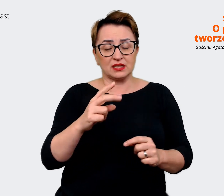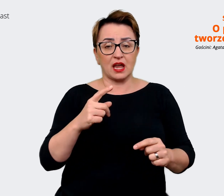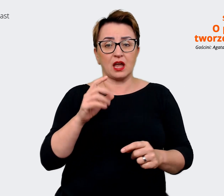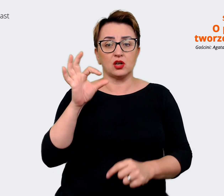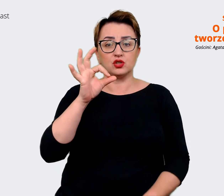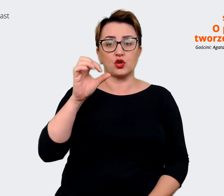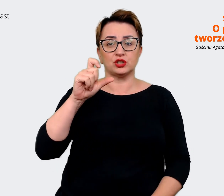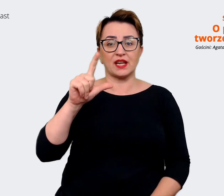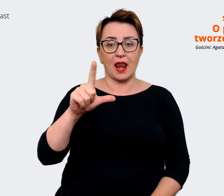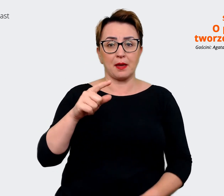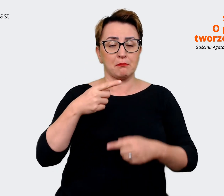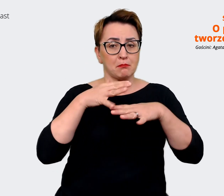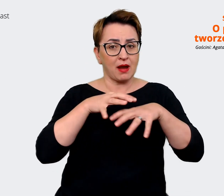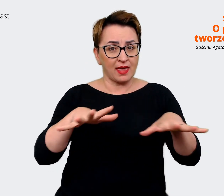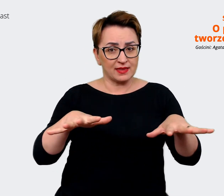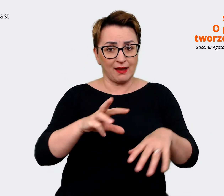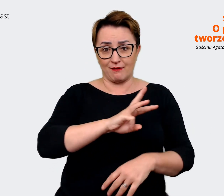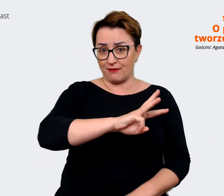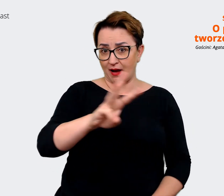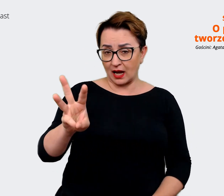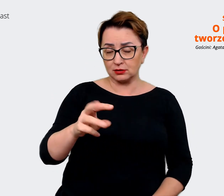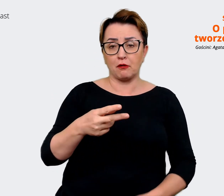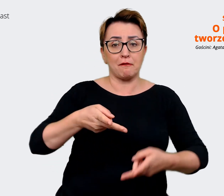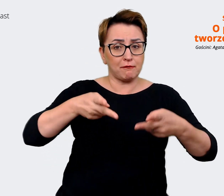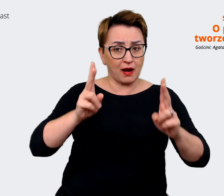mediach Waszych. No to rzeczywiście tak jest. Jestem teraz w środku i tego doświadczam.